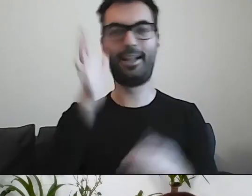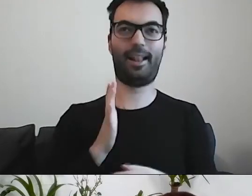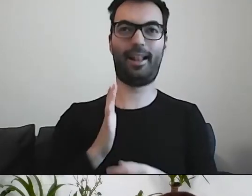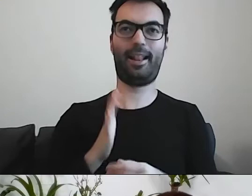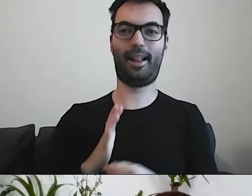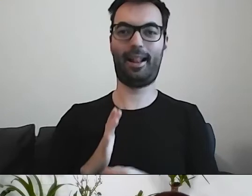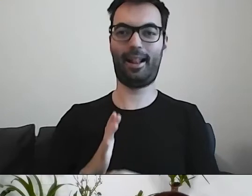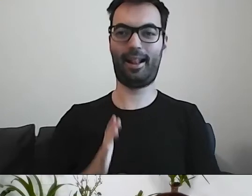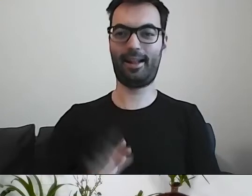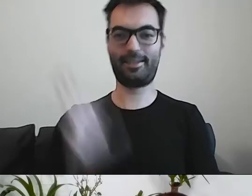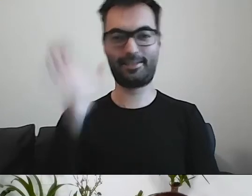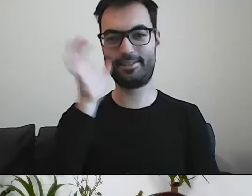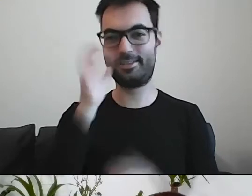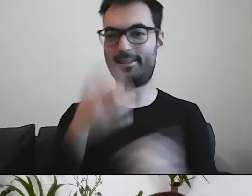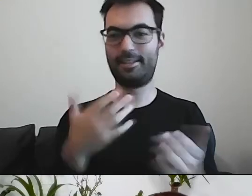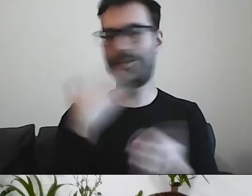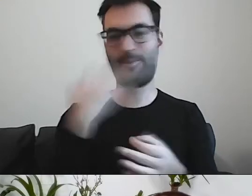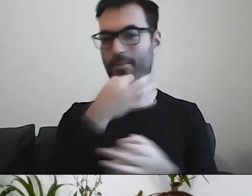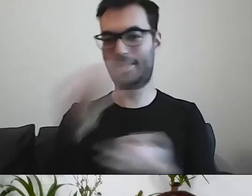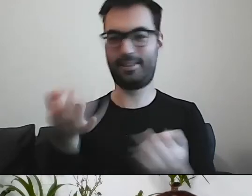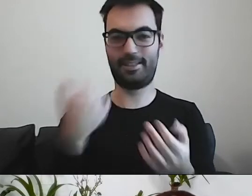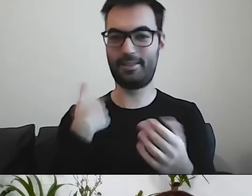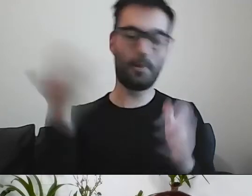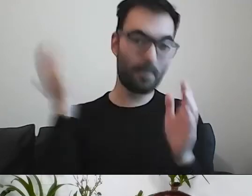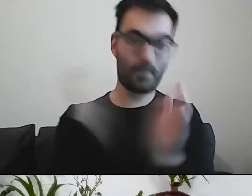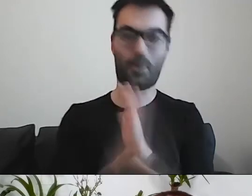Nie mamy pytań. To było proste, jasne.